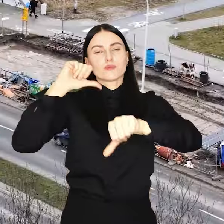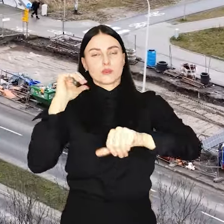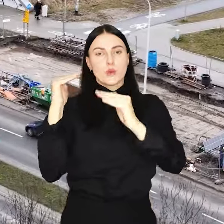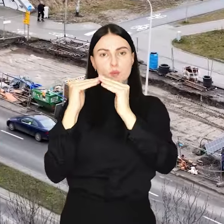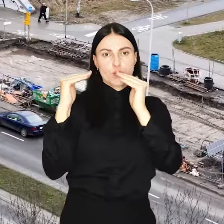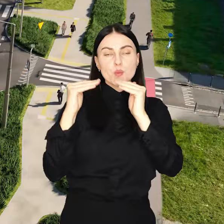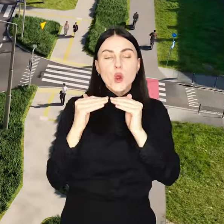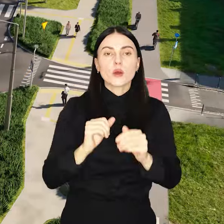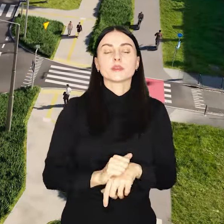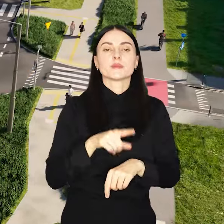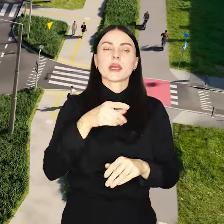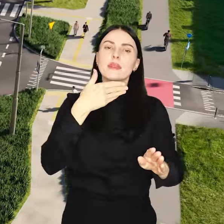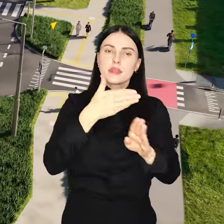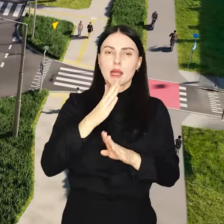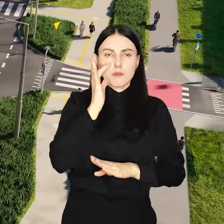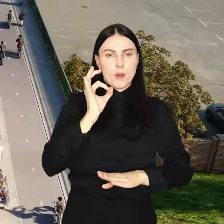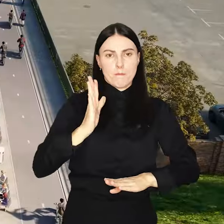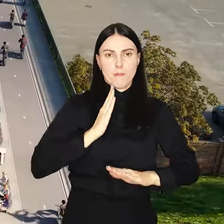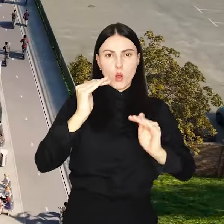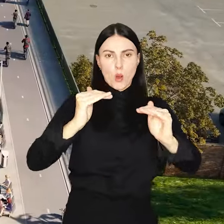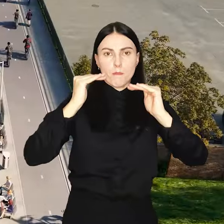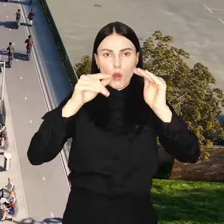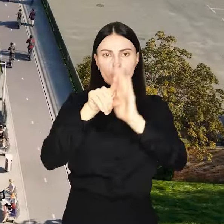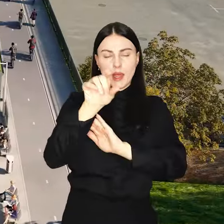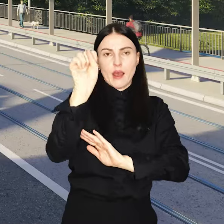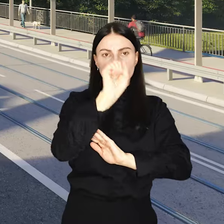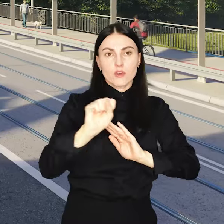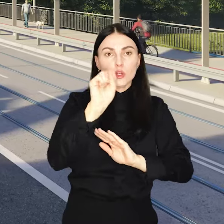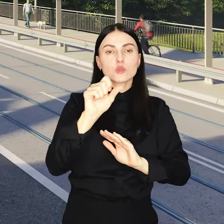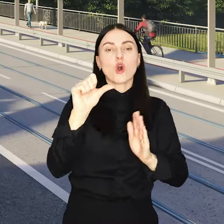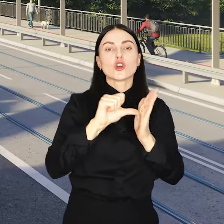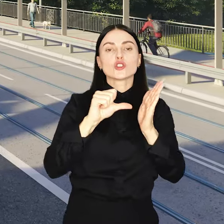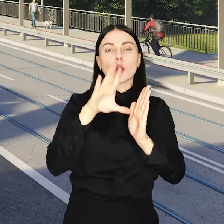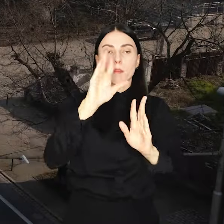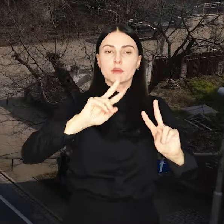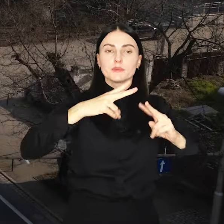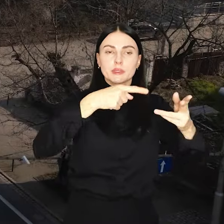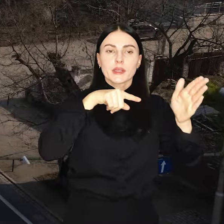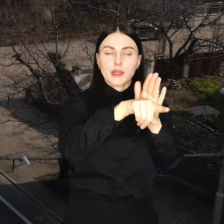To wciąż bezpieczny dla miasta poziom, a środki te będą przeznaczone na inwestycje.